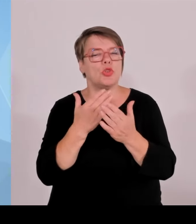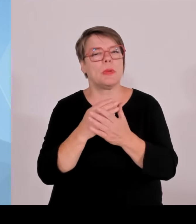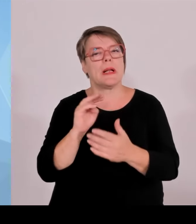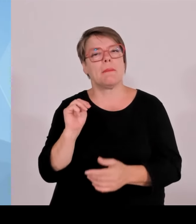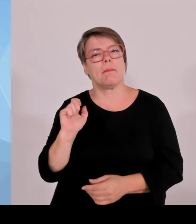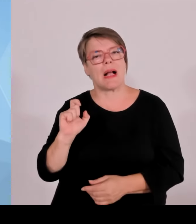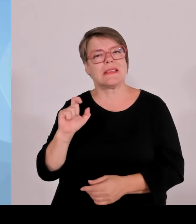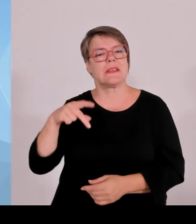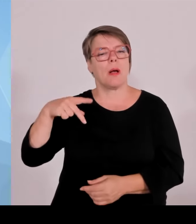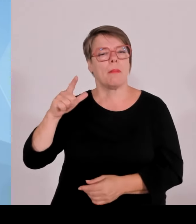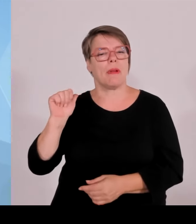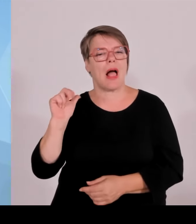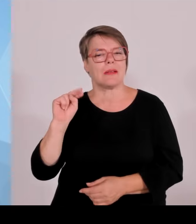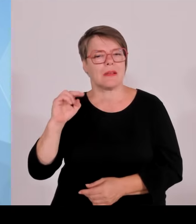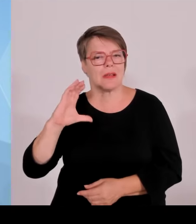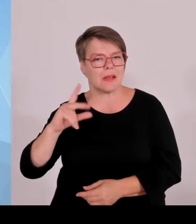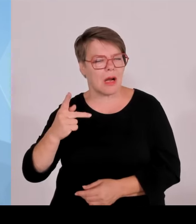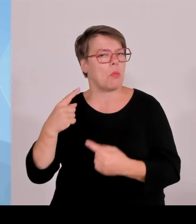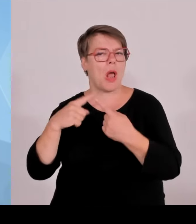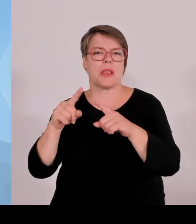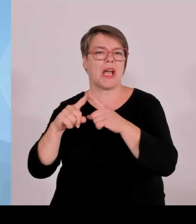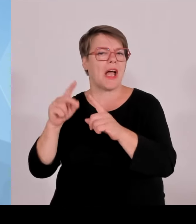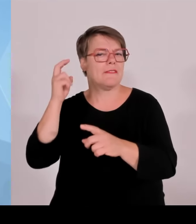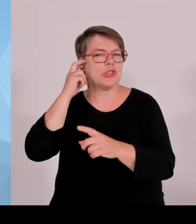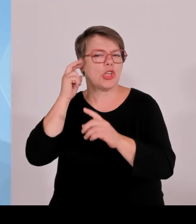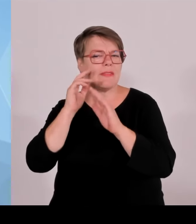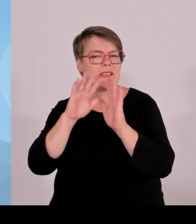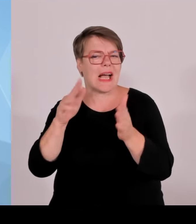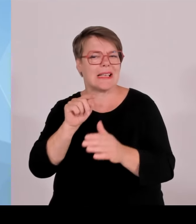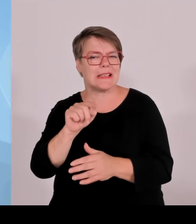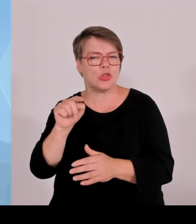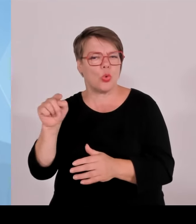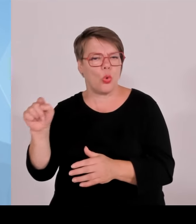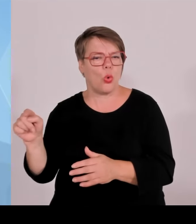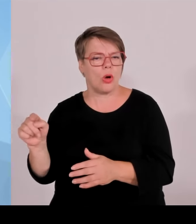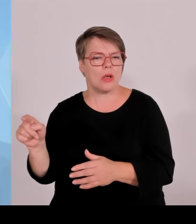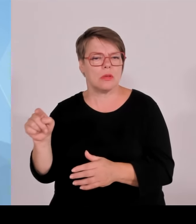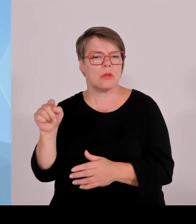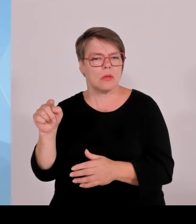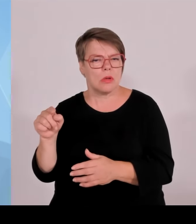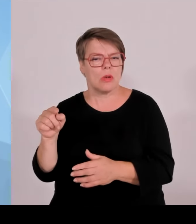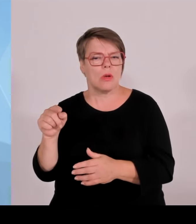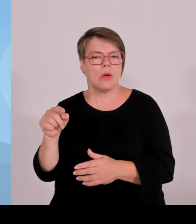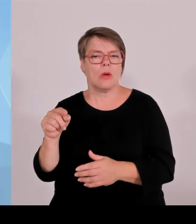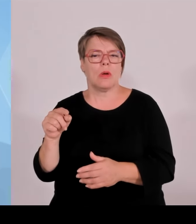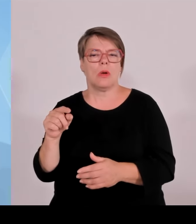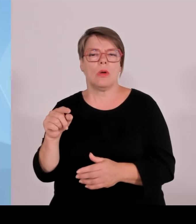nicht bieten lassen, jedenfalls deutlich anprangern als absolut skandalös.